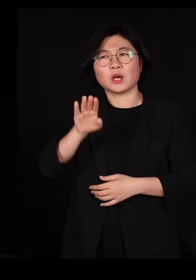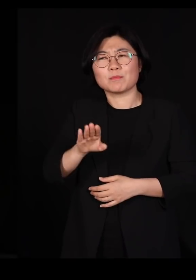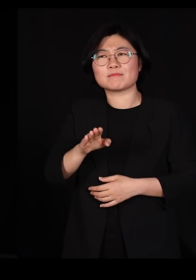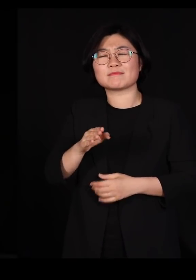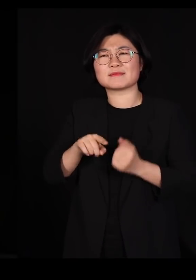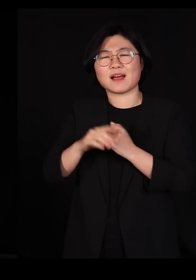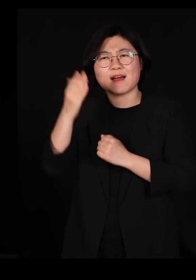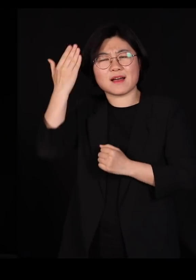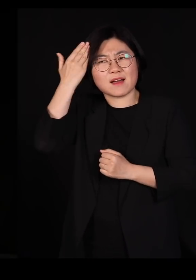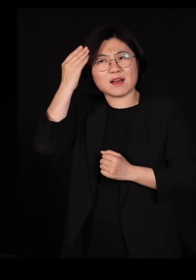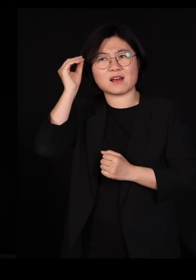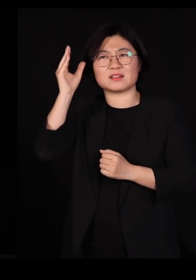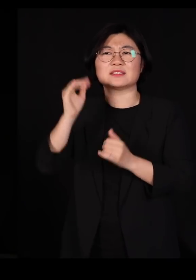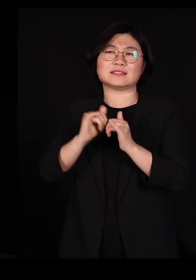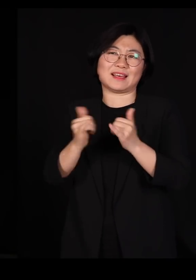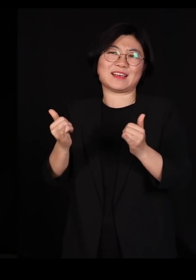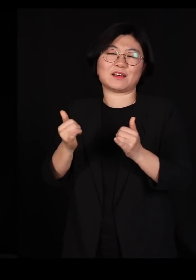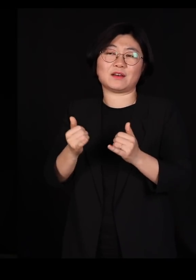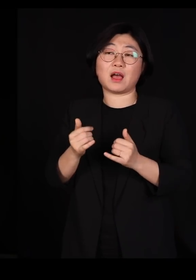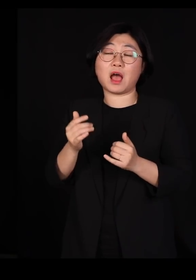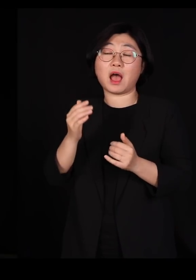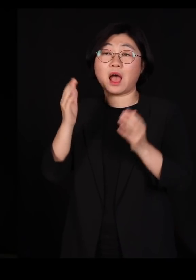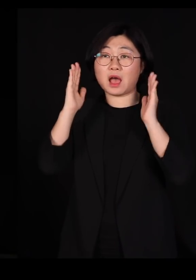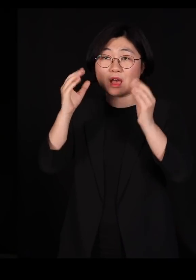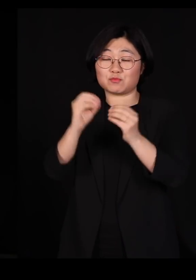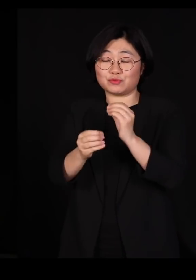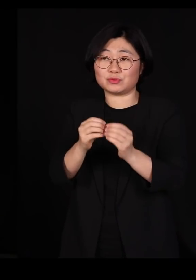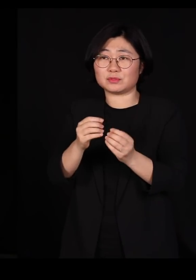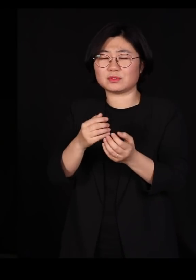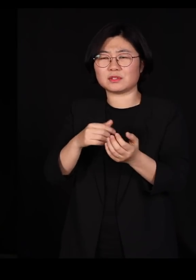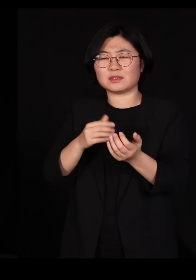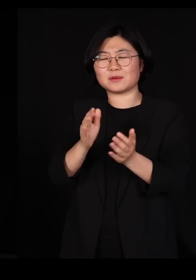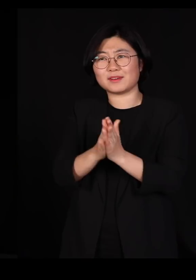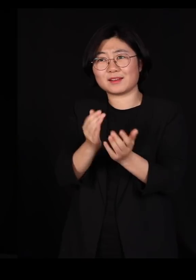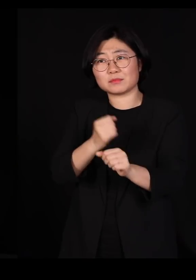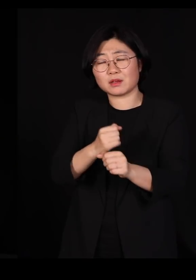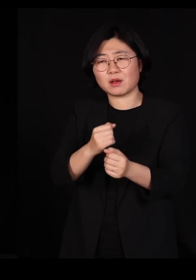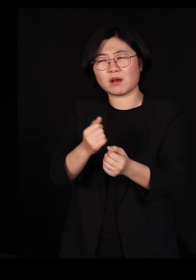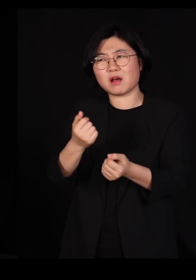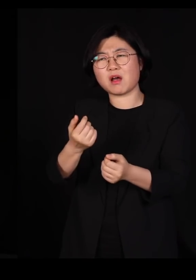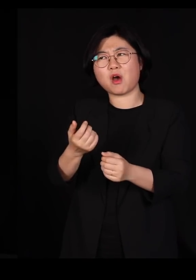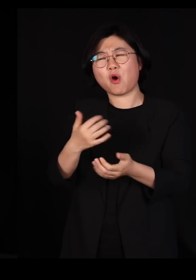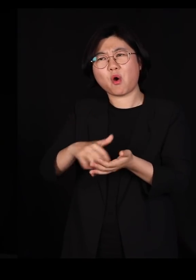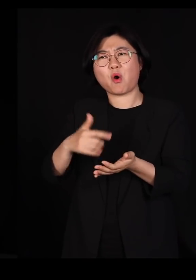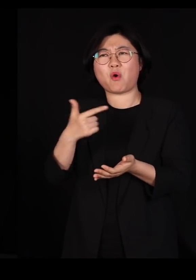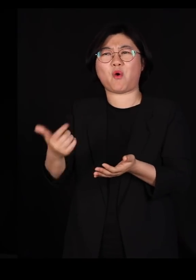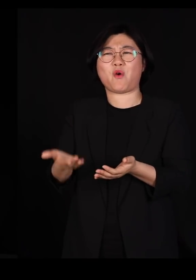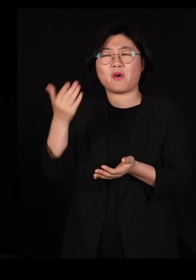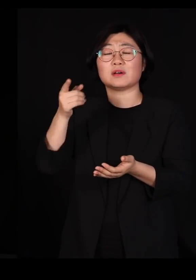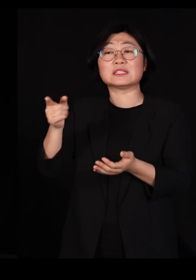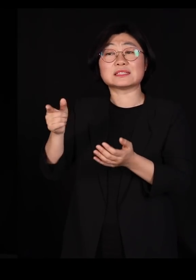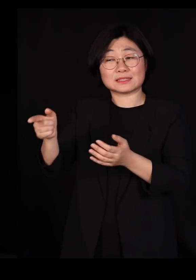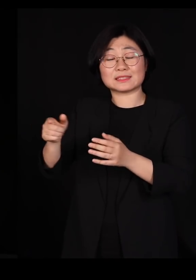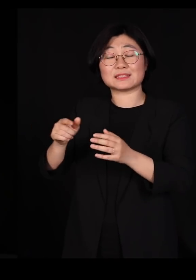그래서 학문을 대여섯 개를 그냥 넘나드시는 분입니다 지금 지리학과 계신데